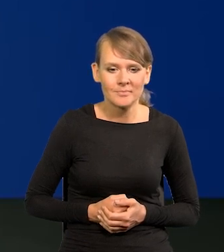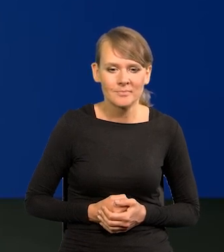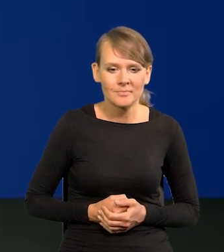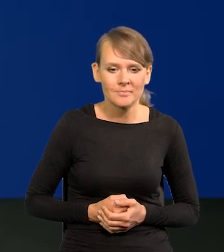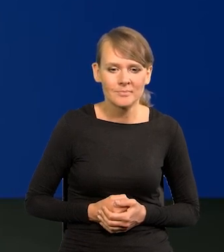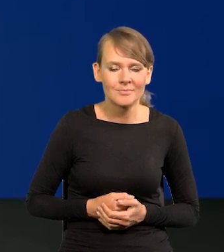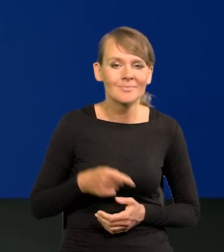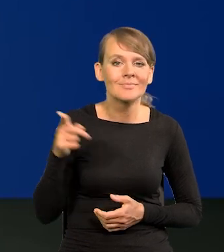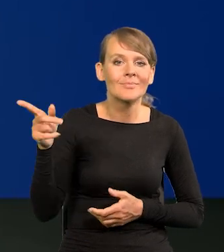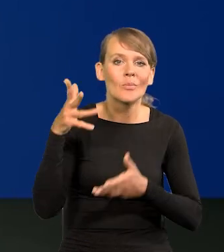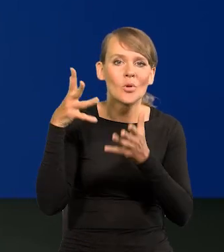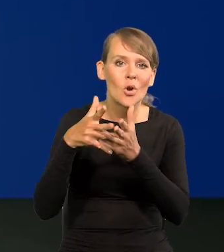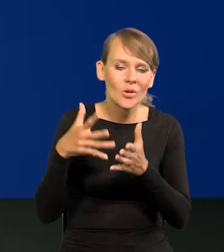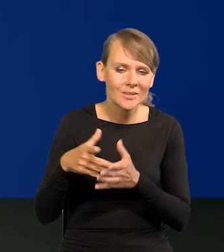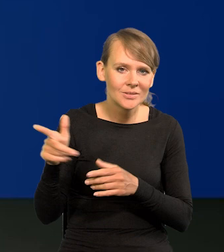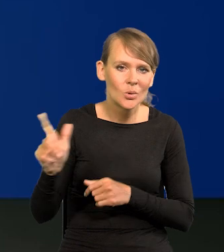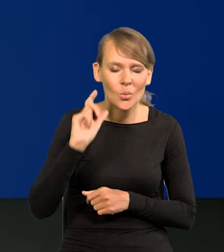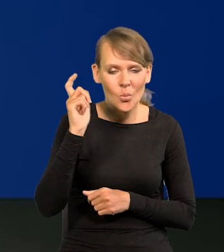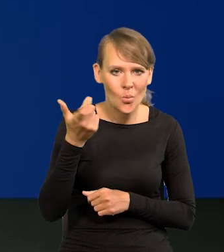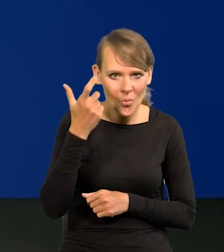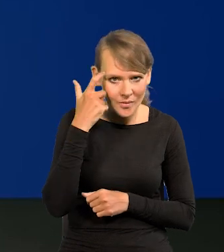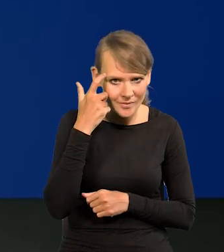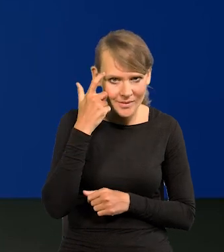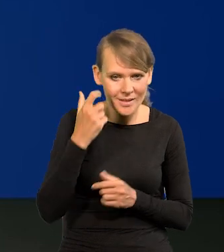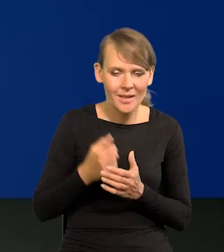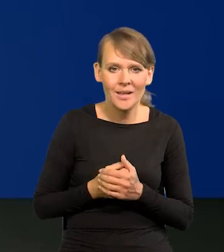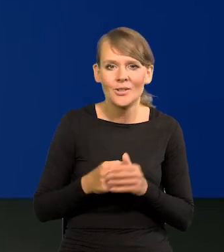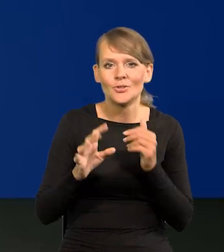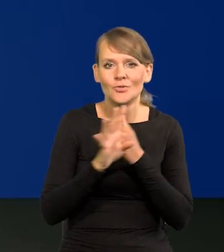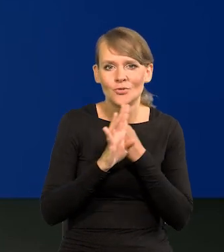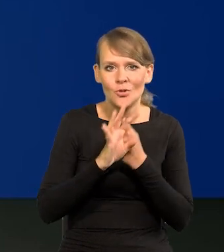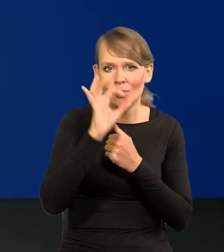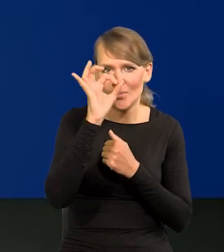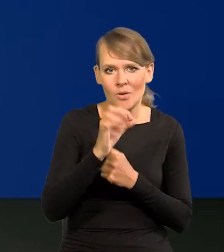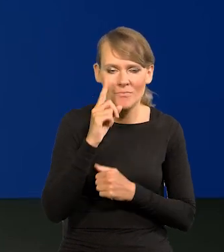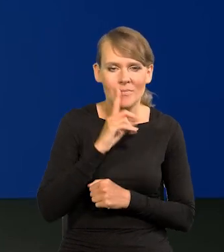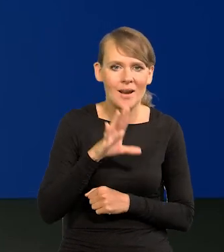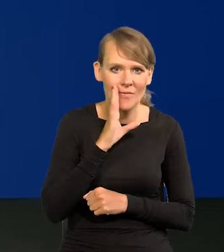To jest projekcja, jak widzicie Państwo główna projekcja, 90% prawdopodobieństwa,